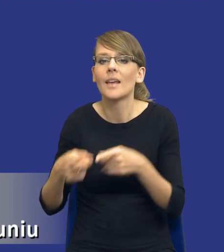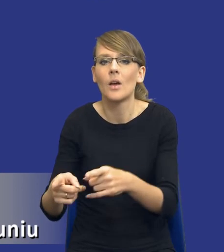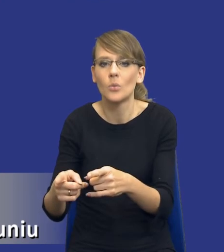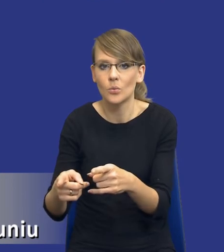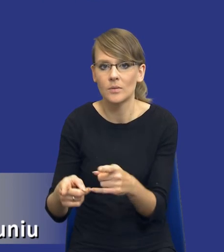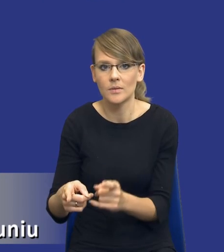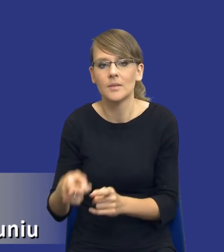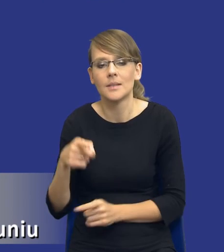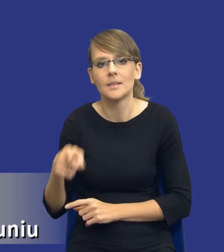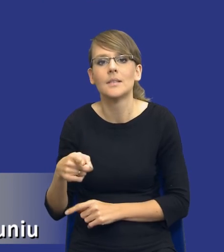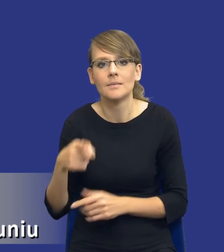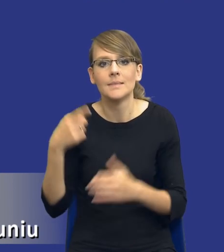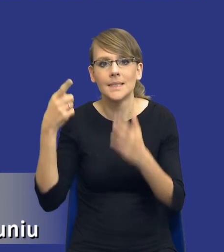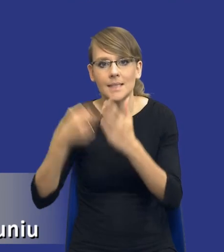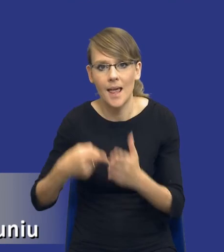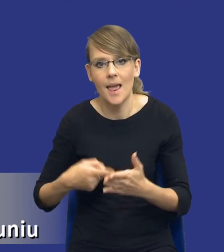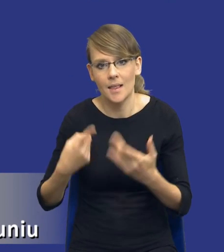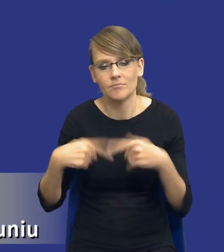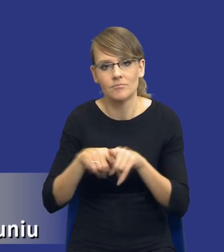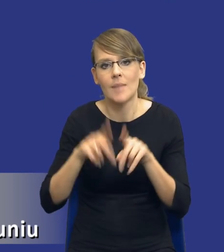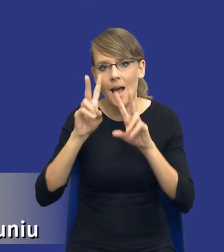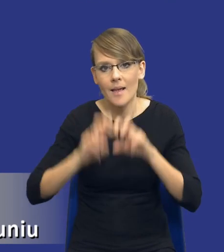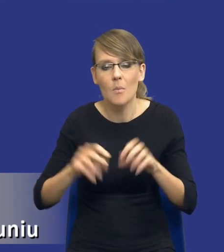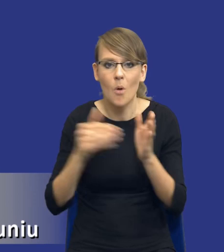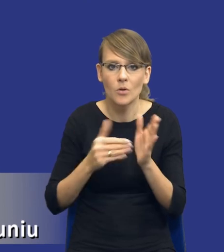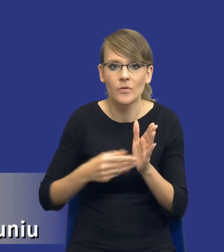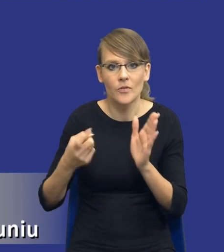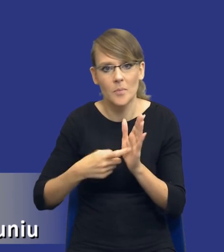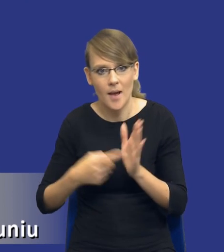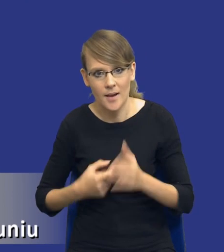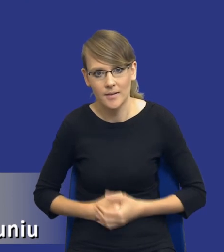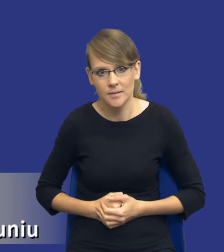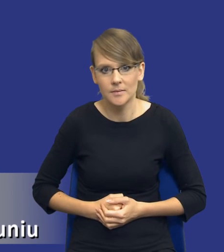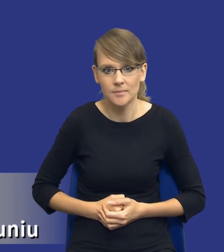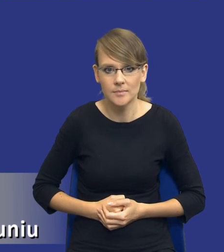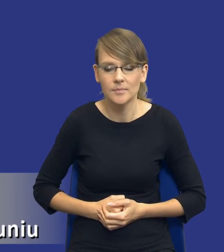cele wykonywania sporządzania analizy potrzeb i wymagań. Potrzeba, drodzy Państwo,